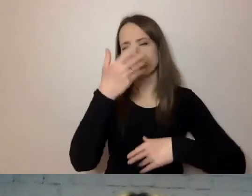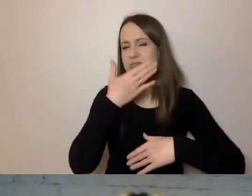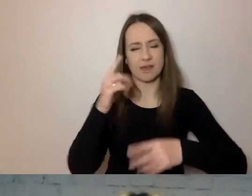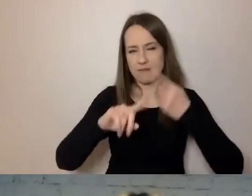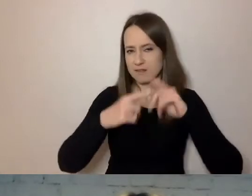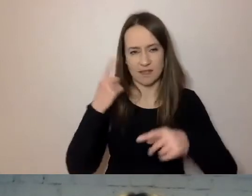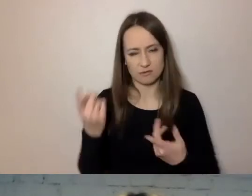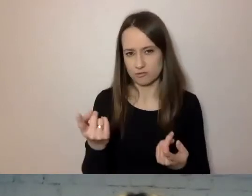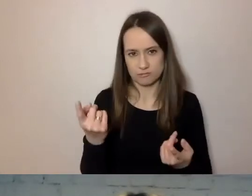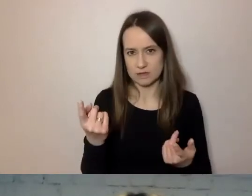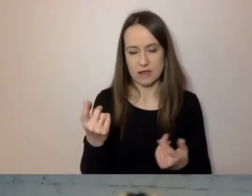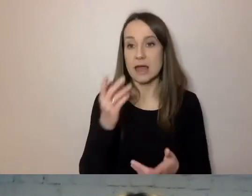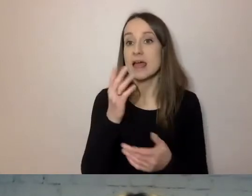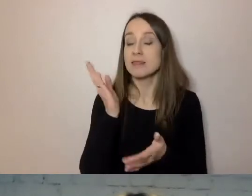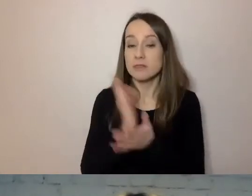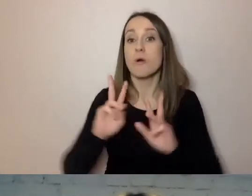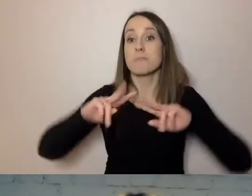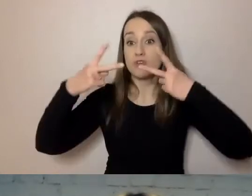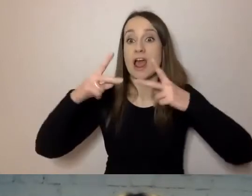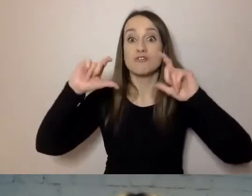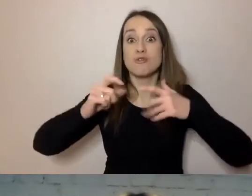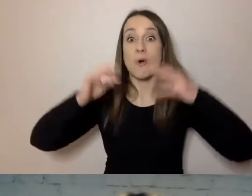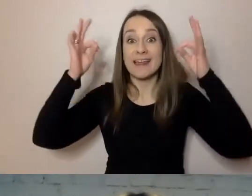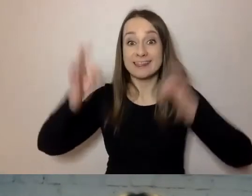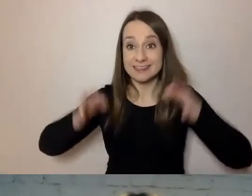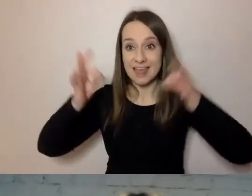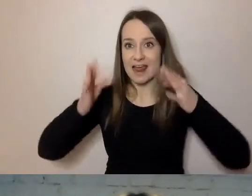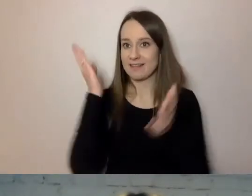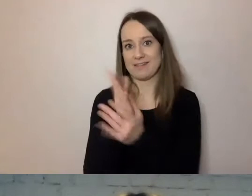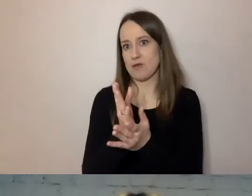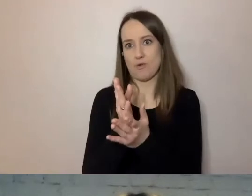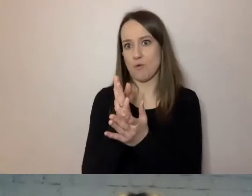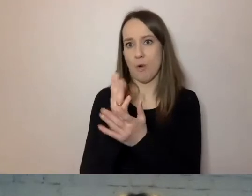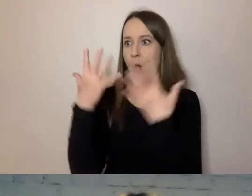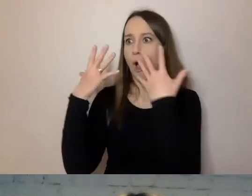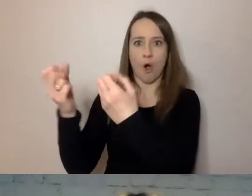Przekazujemy tylko to, co w tym momencie interesuje osobę odbierającą nasz komunikat.